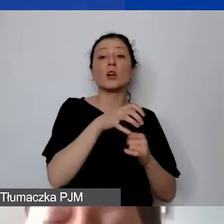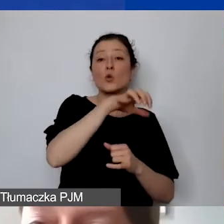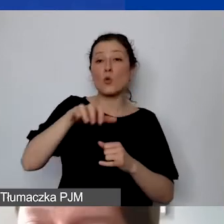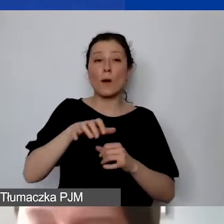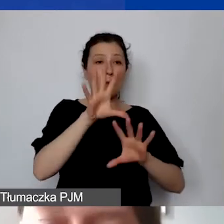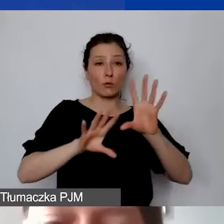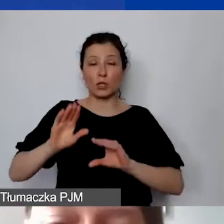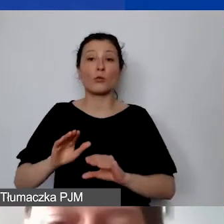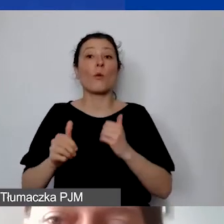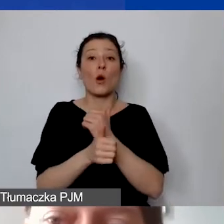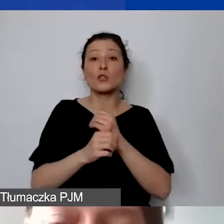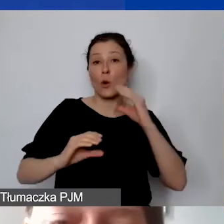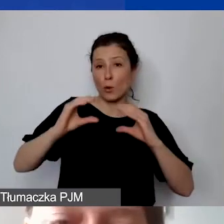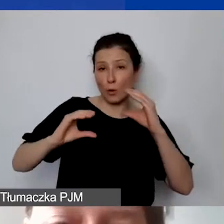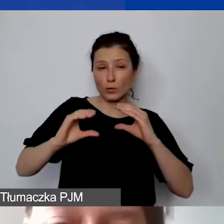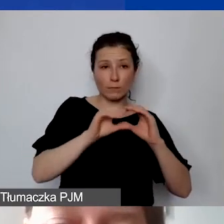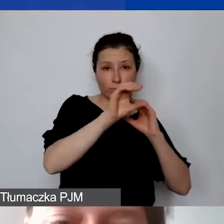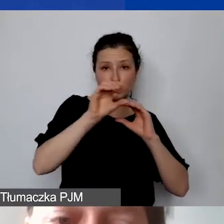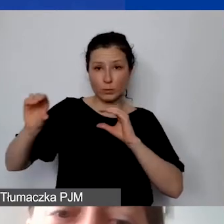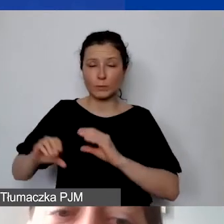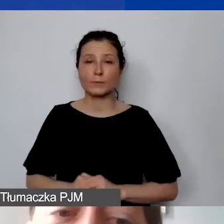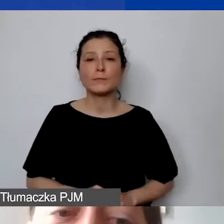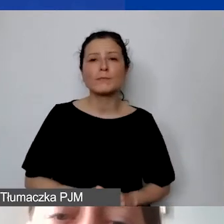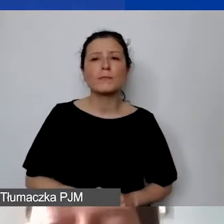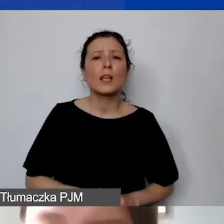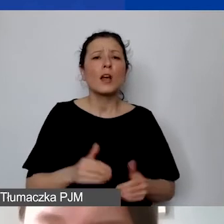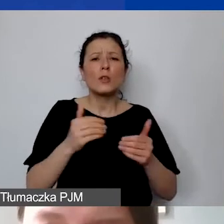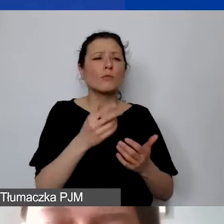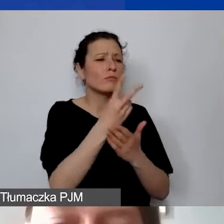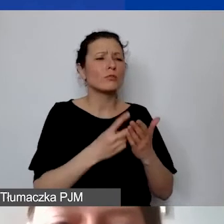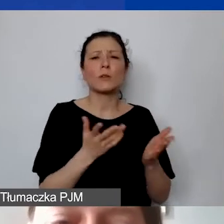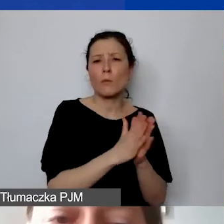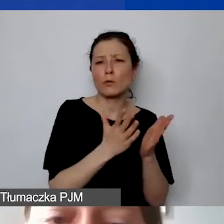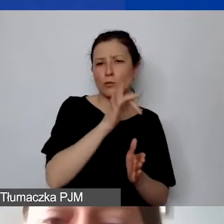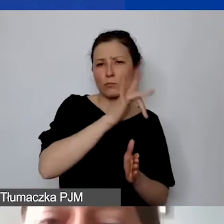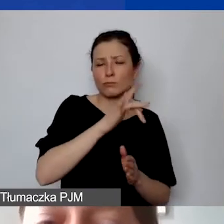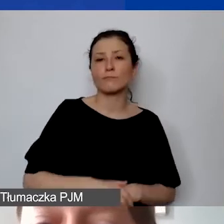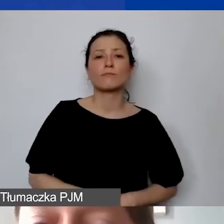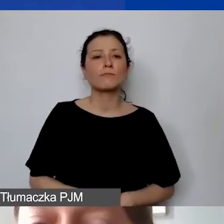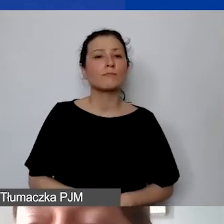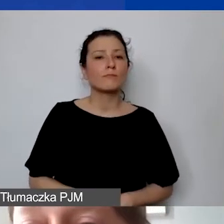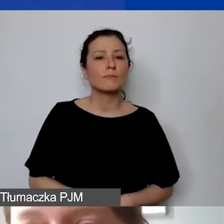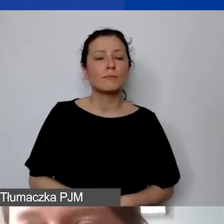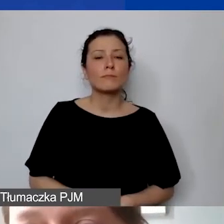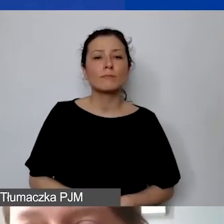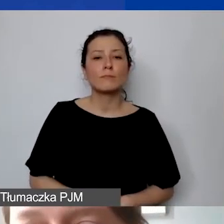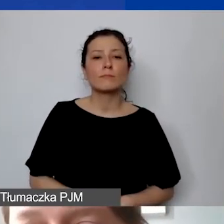Widełki wolontariuszy są określone w podręczniku. Nie ma widełek kosztów wynagrodzeń personelu,